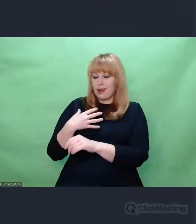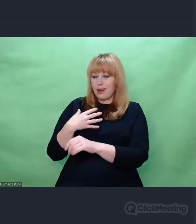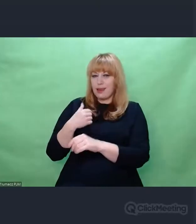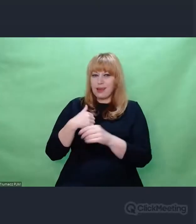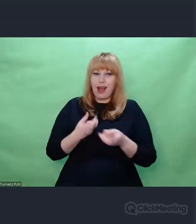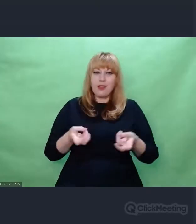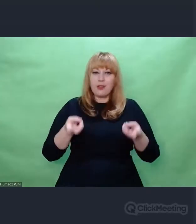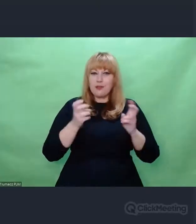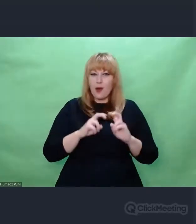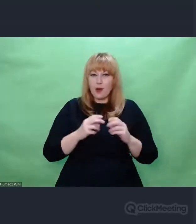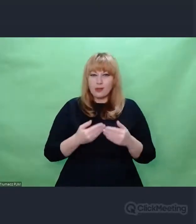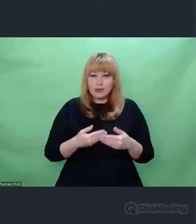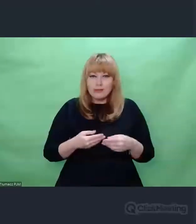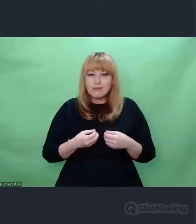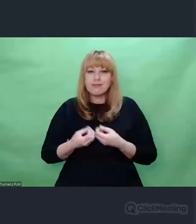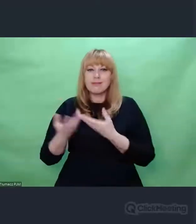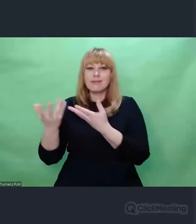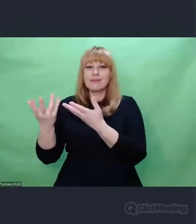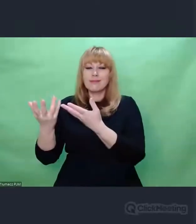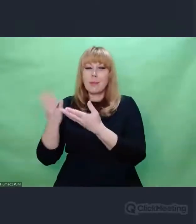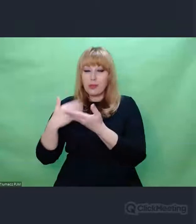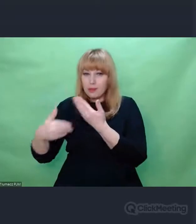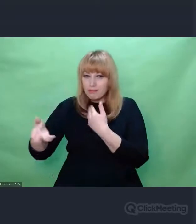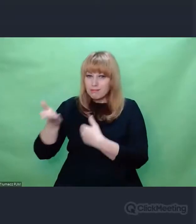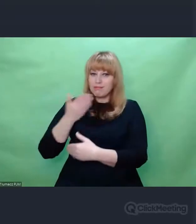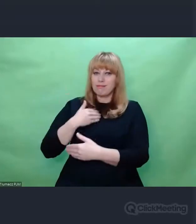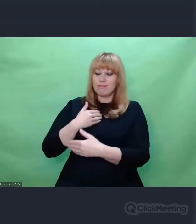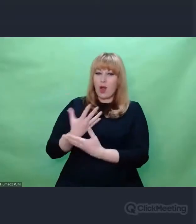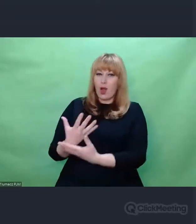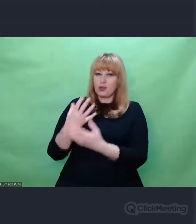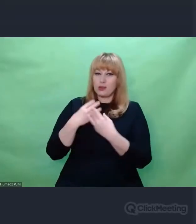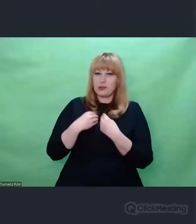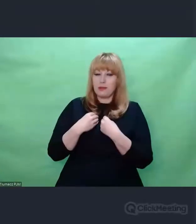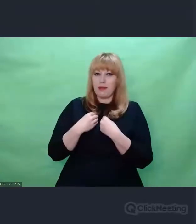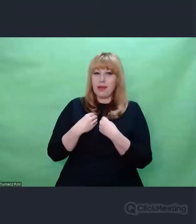staramy się siebie nawzajem odszyfrować.